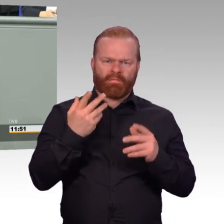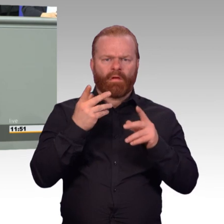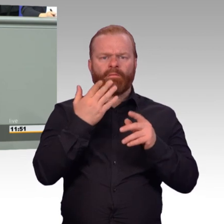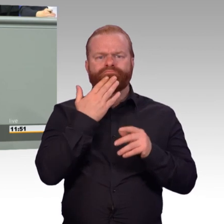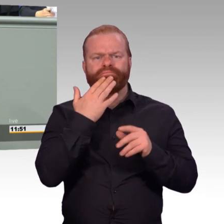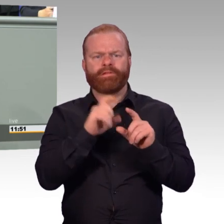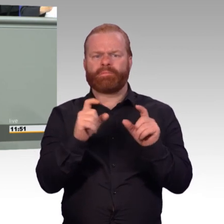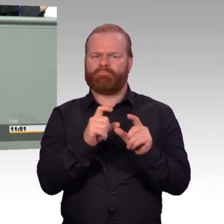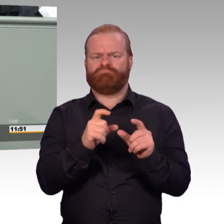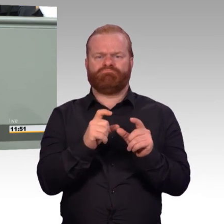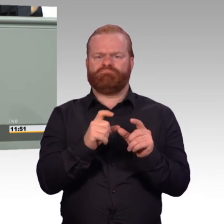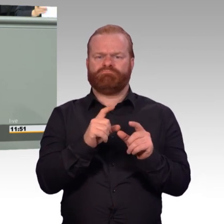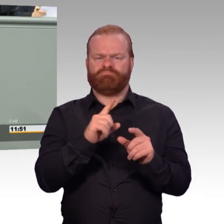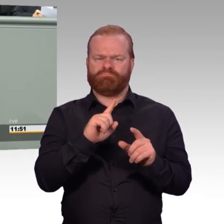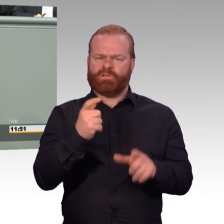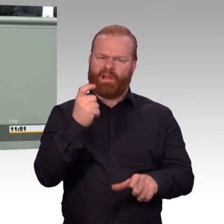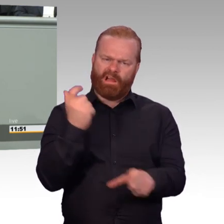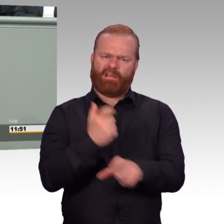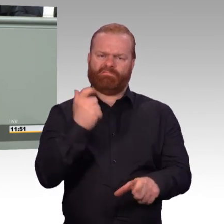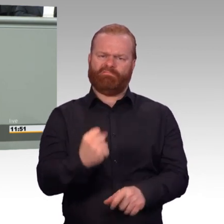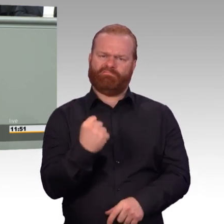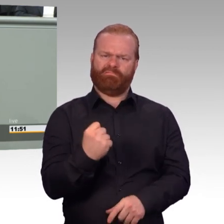Und zweitens gerade weil Soldatsein kein Beruf ist